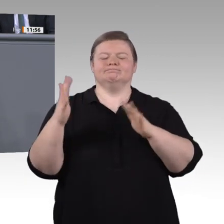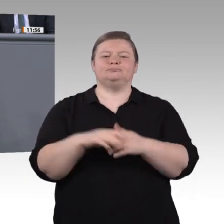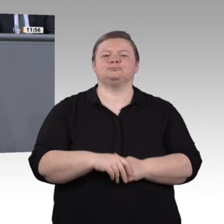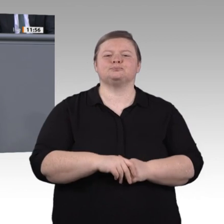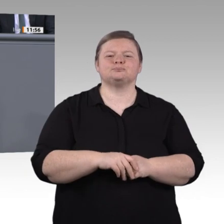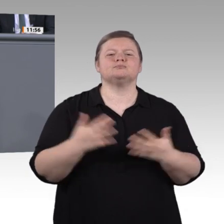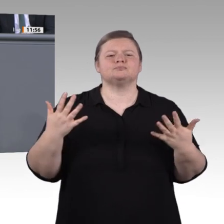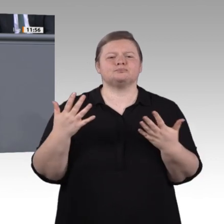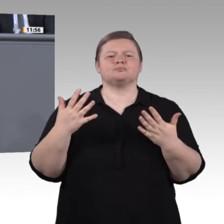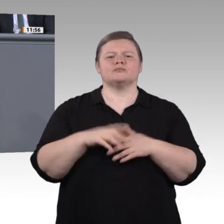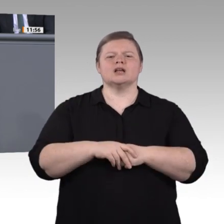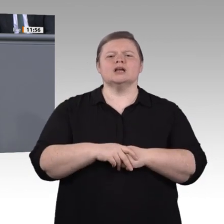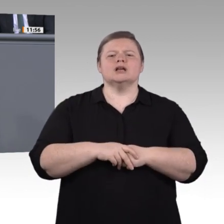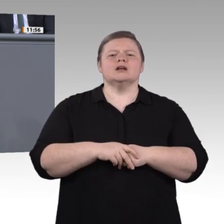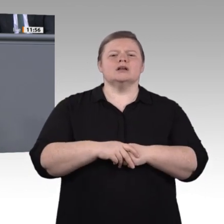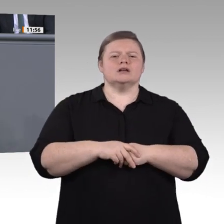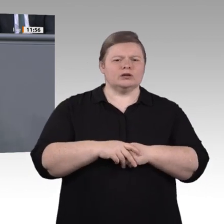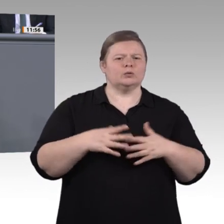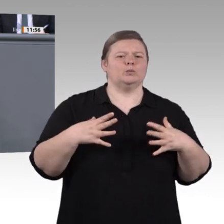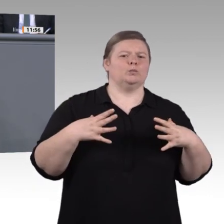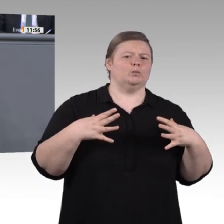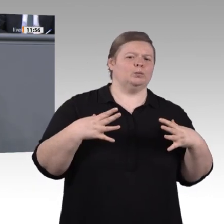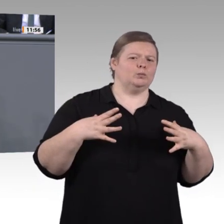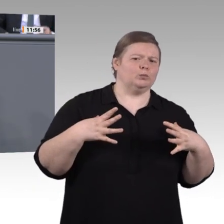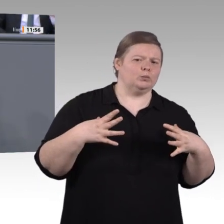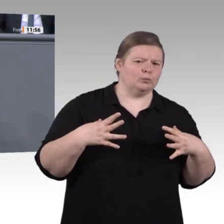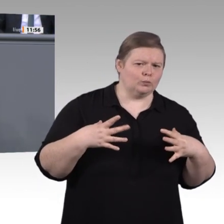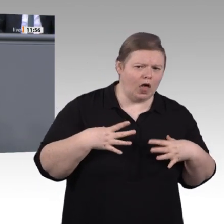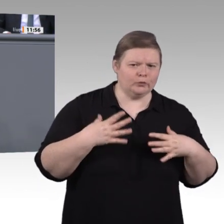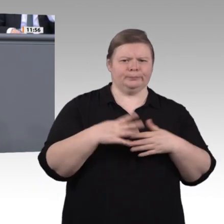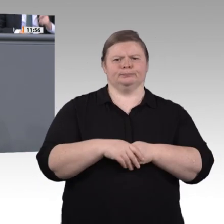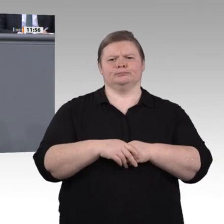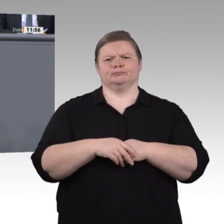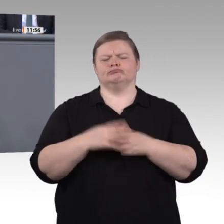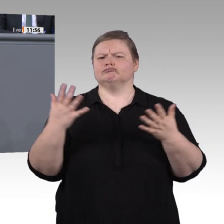Intelligenz berät bei der Kleidungswahl, in Rechtsfragen, bei Finanzanlagen und